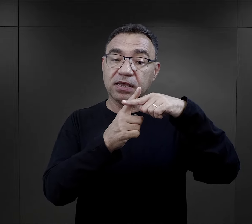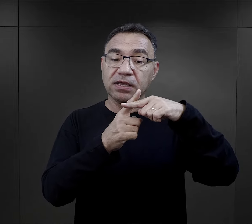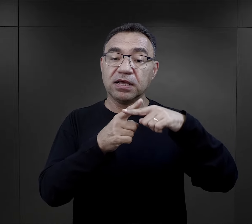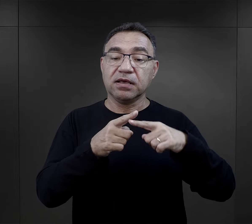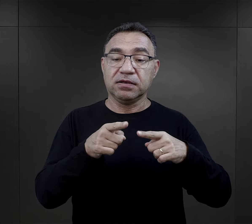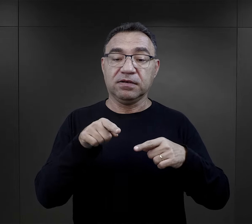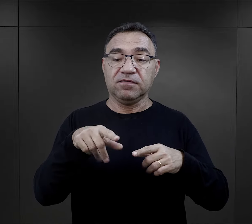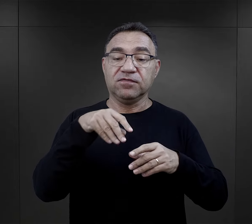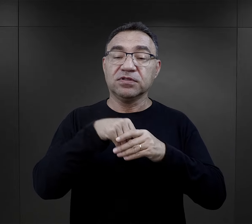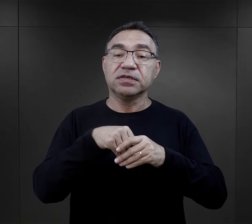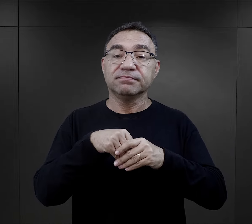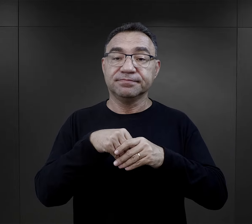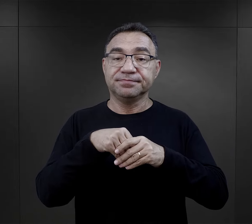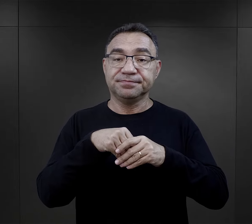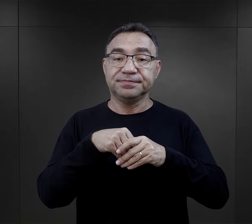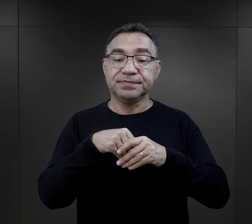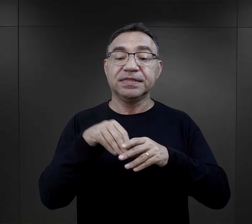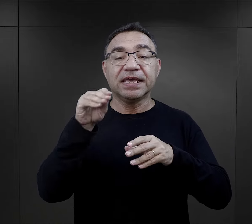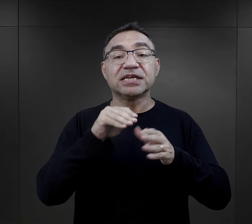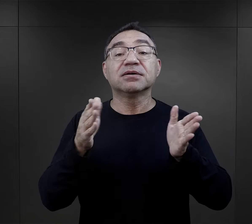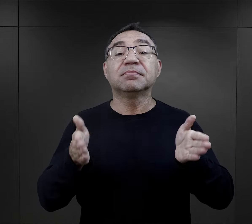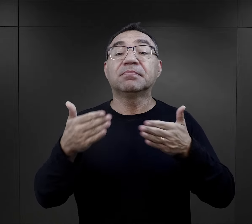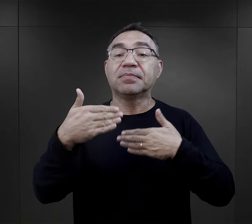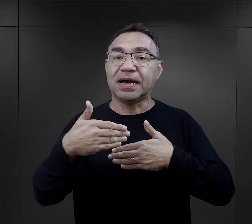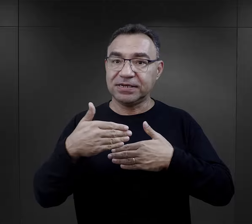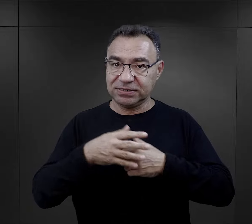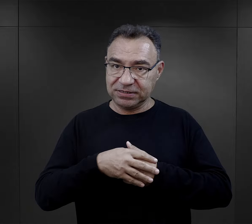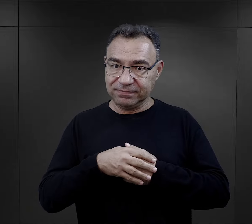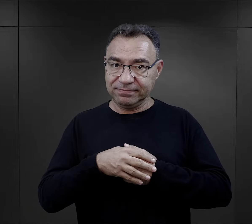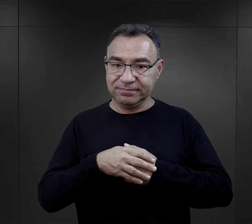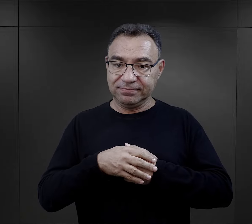był właśnie – wspomniałam już o listach obozowych, ale też paczki.